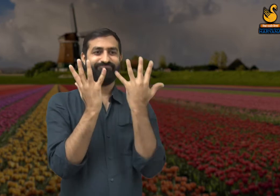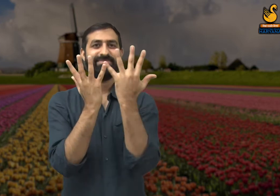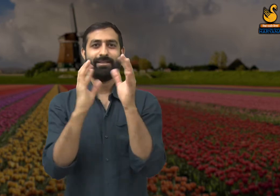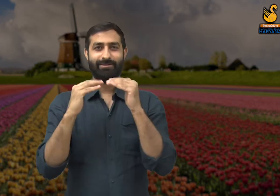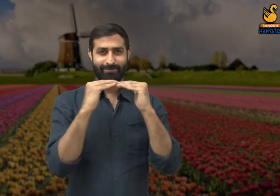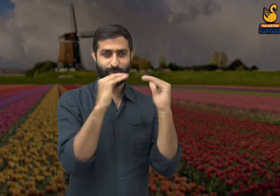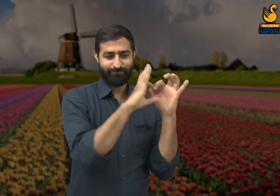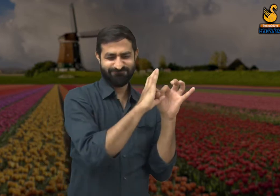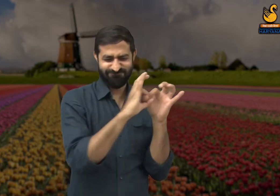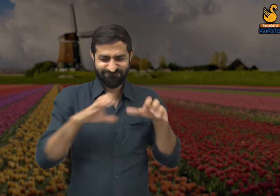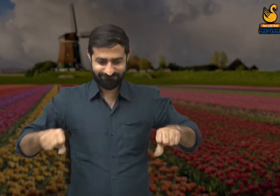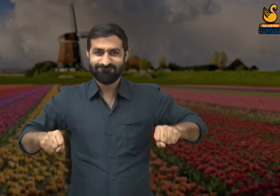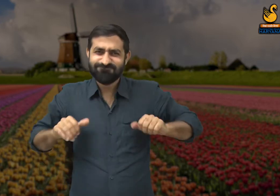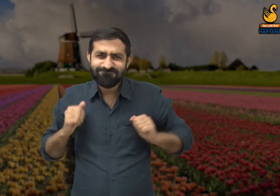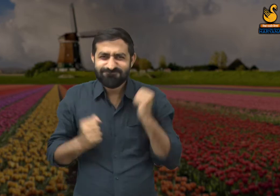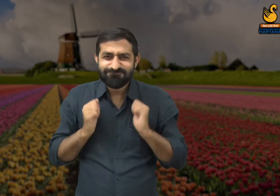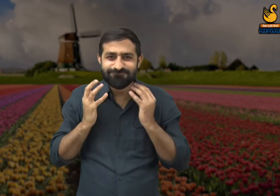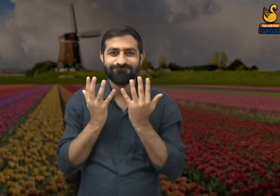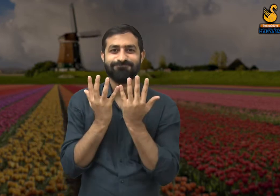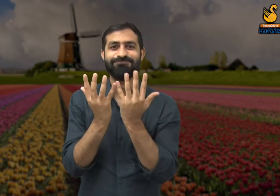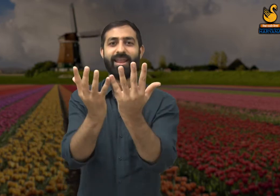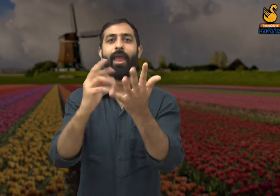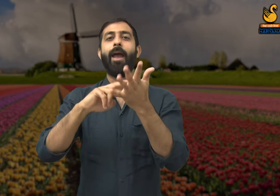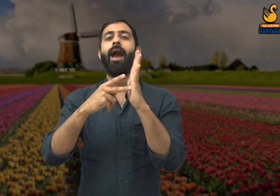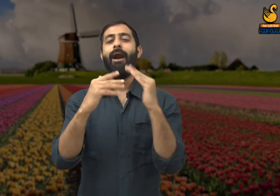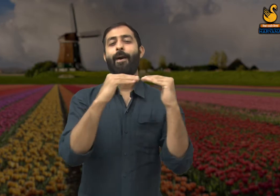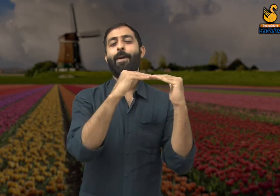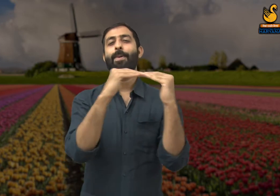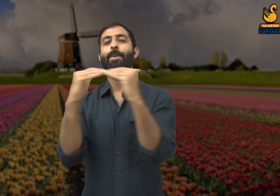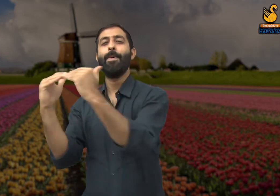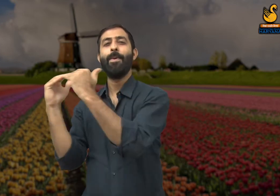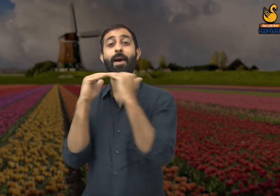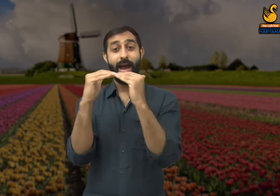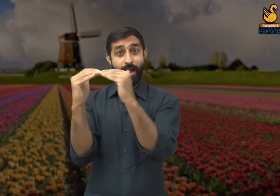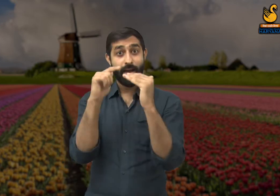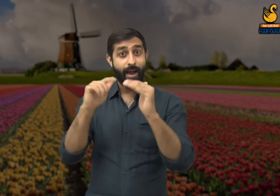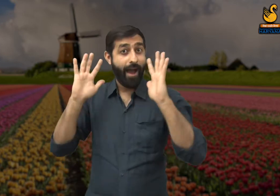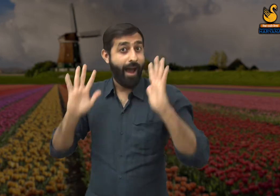उसमें सभी को बराबर रूप से मौका दिया जाएगा. इसी प्रकार सभी चीज़ों में होनी चाहिए